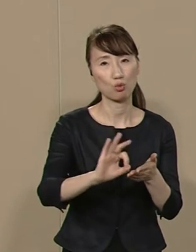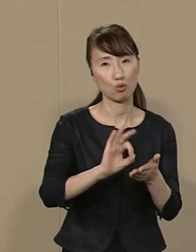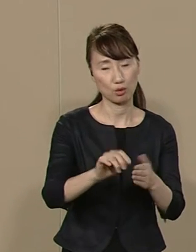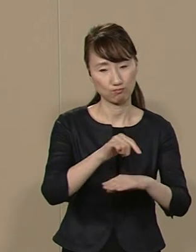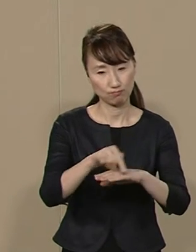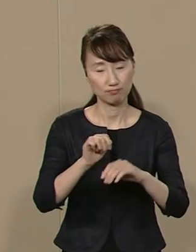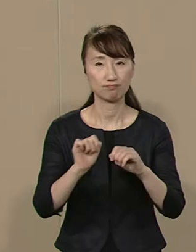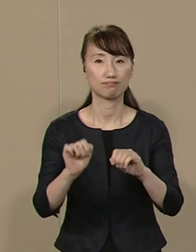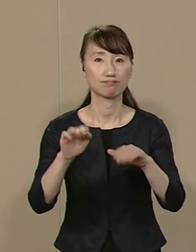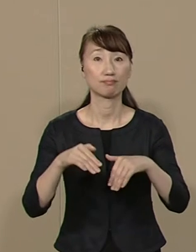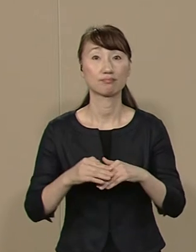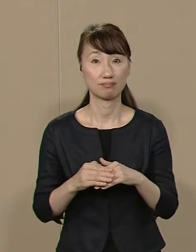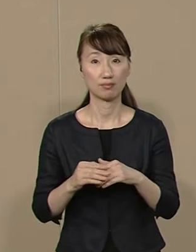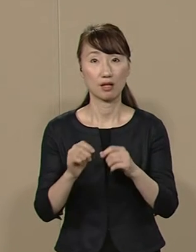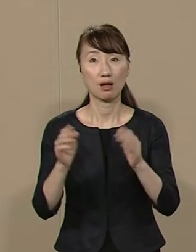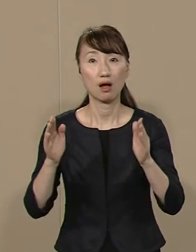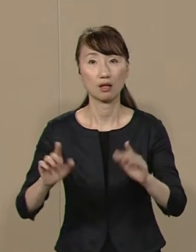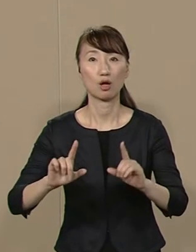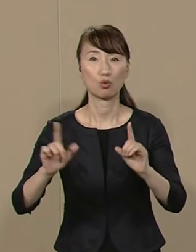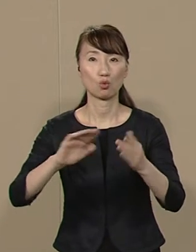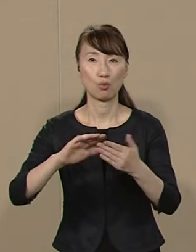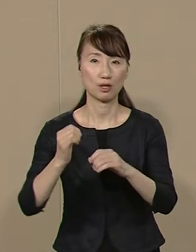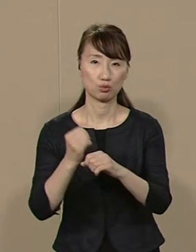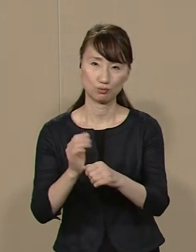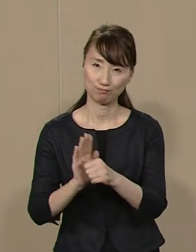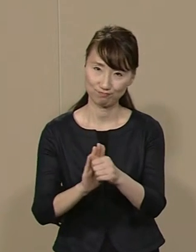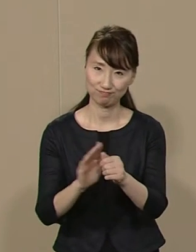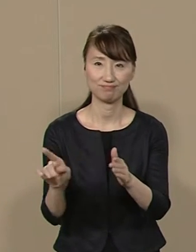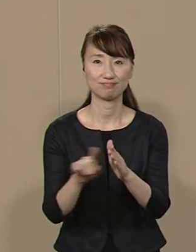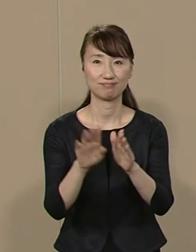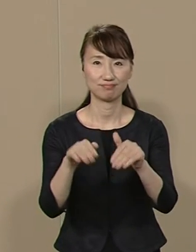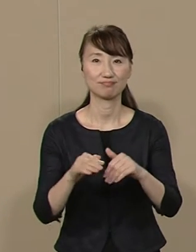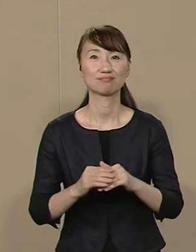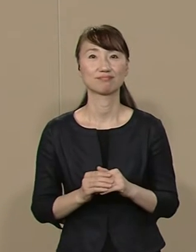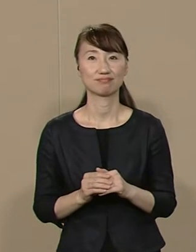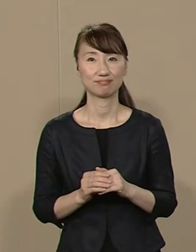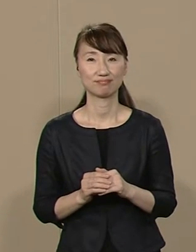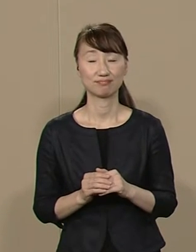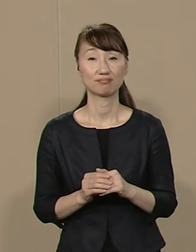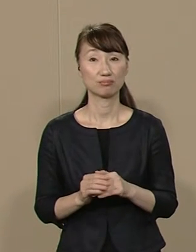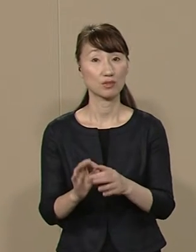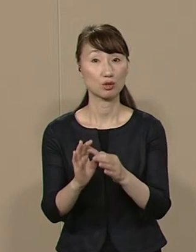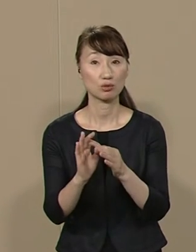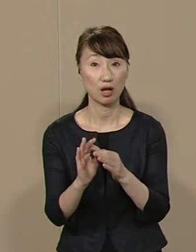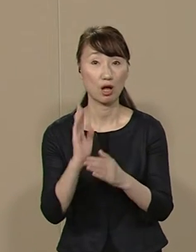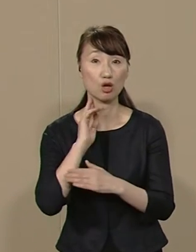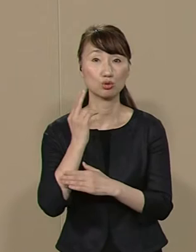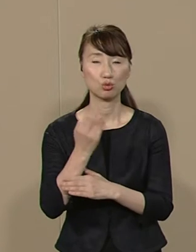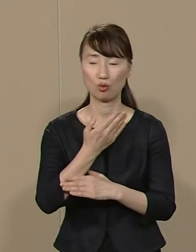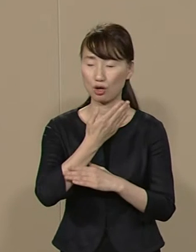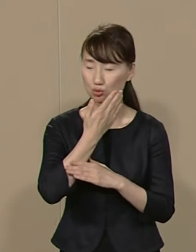長らく東京の町づくりに 関与してきました それゆえ 首都の重要性や